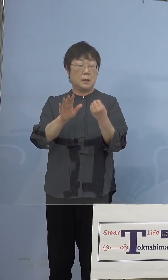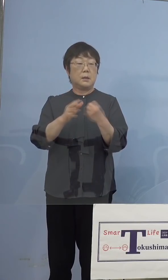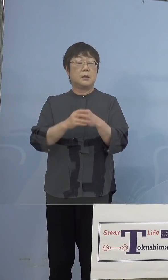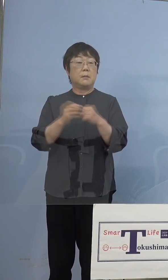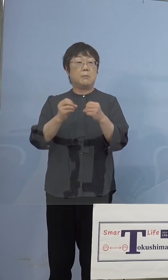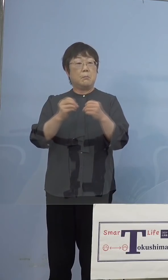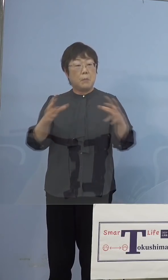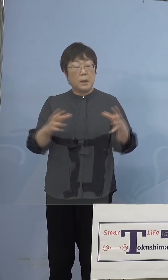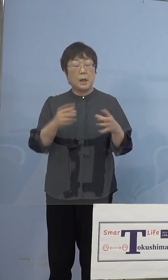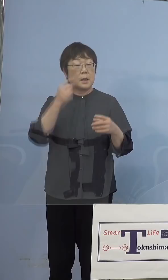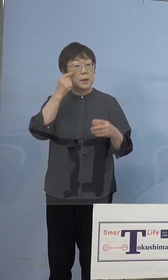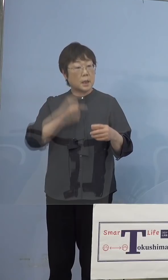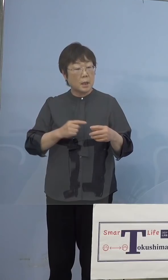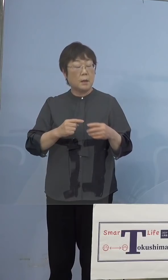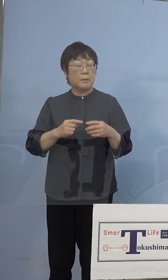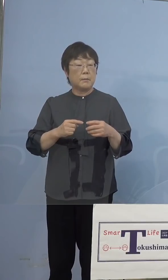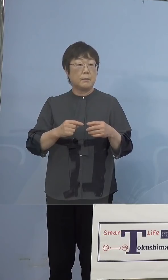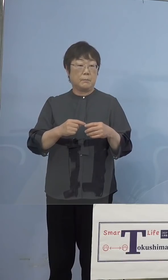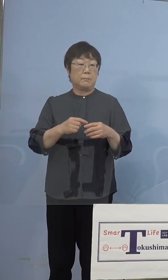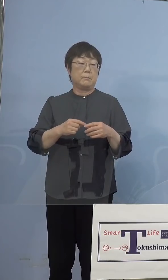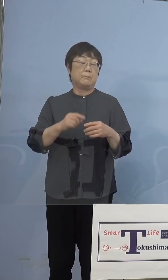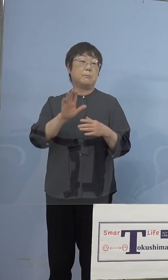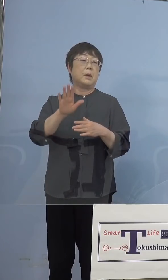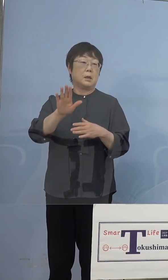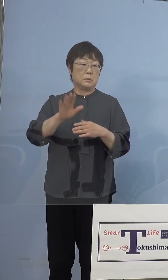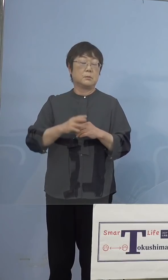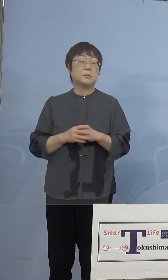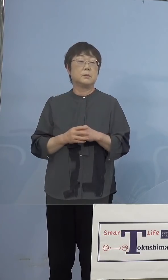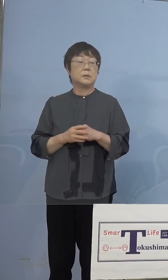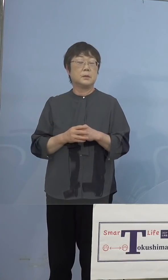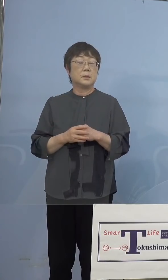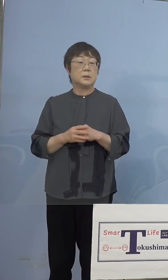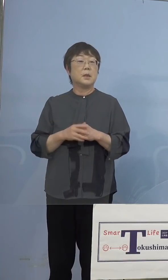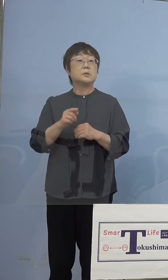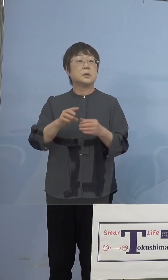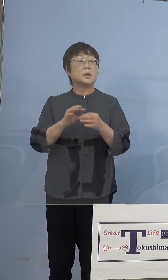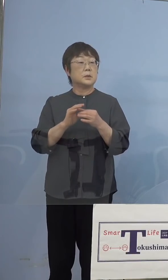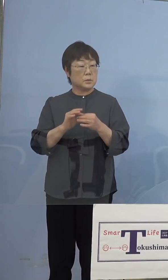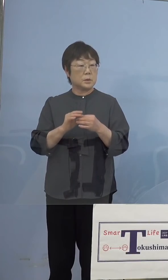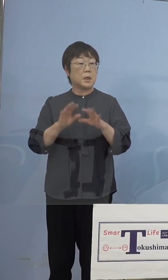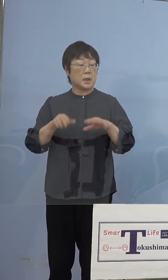怪我をする可能性があるということで、 そこについては今業者において